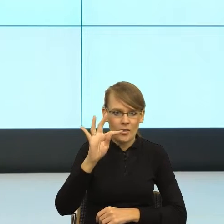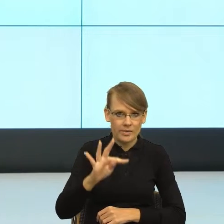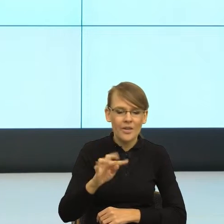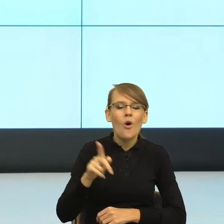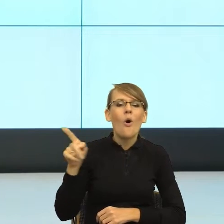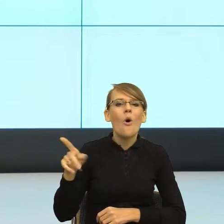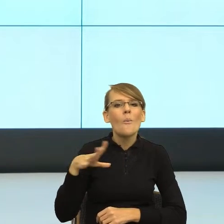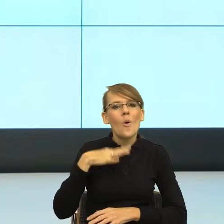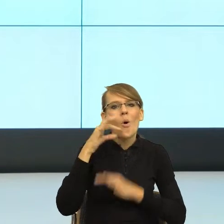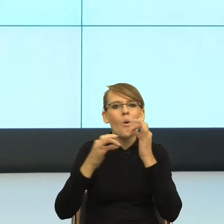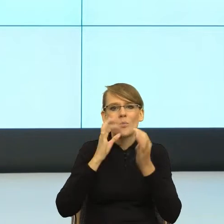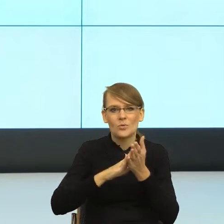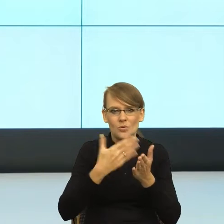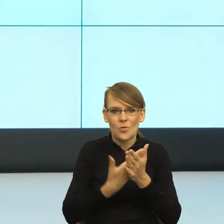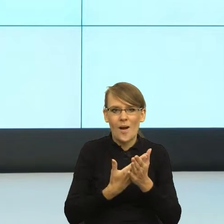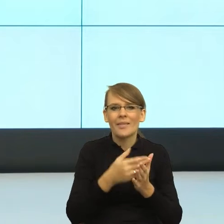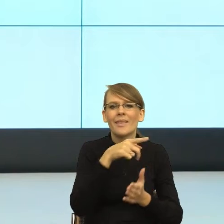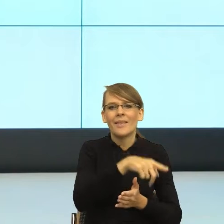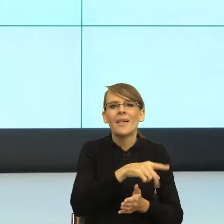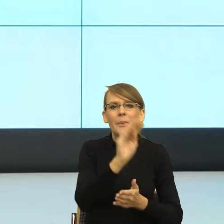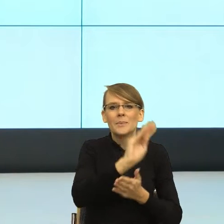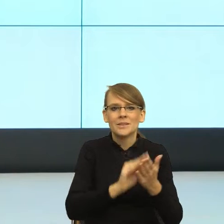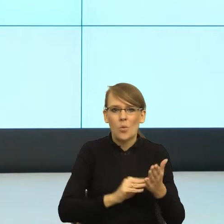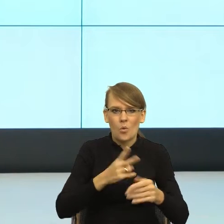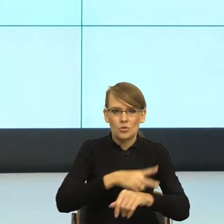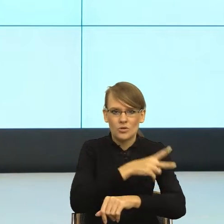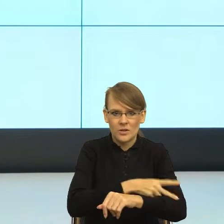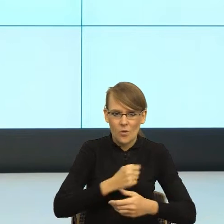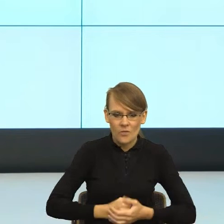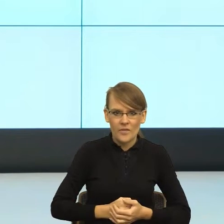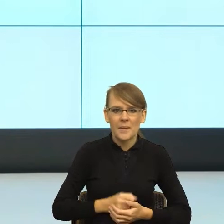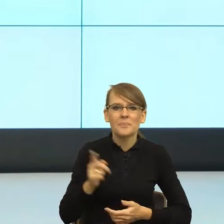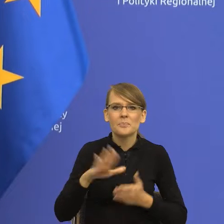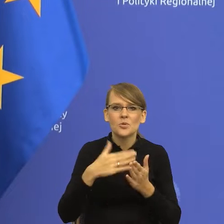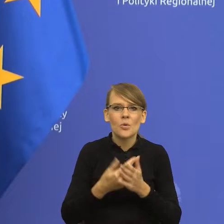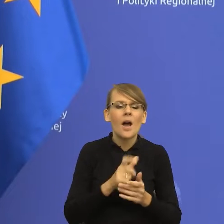z pism urzędowych: kupić, dokonać kupna, nabyć drogą kupna,